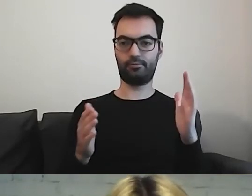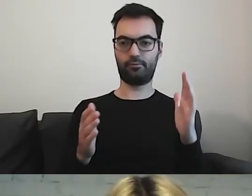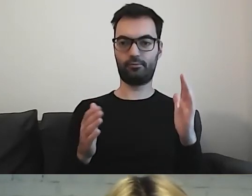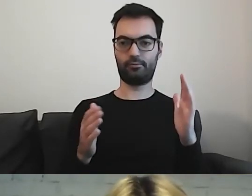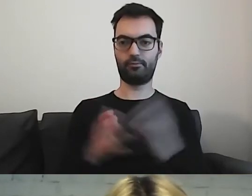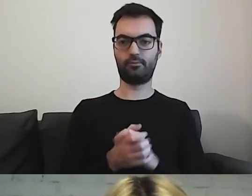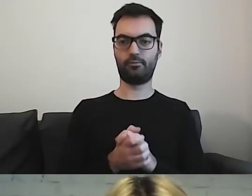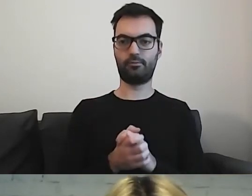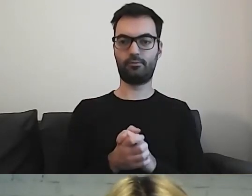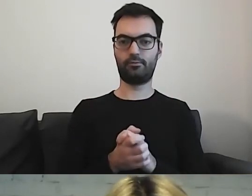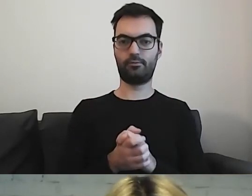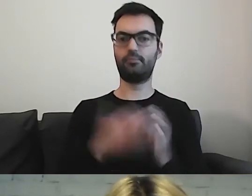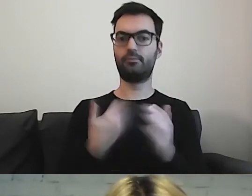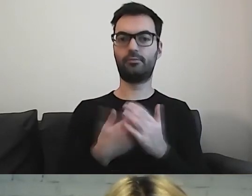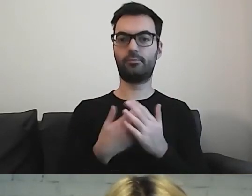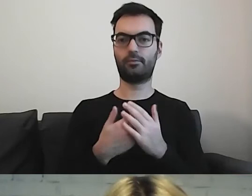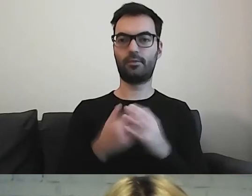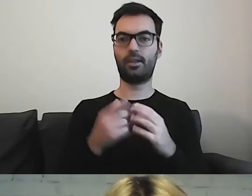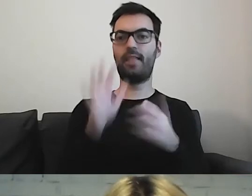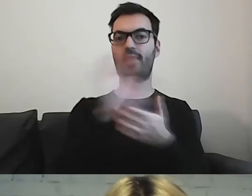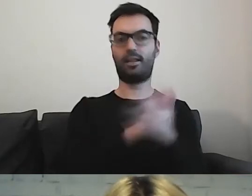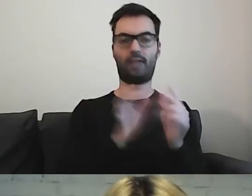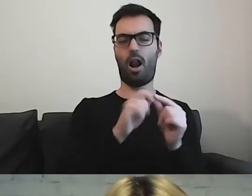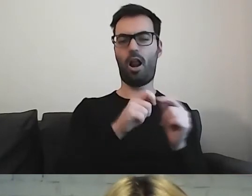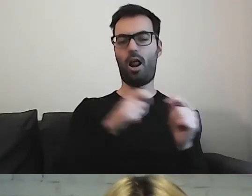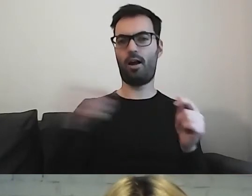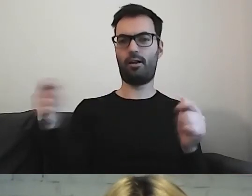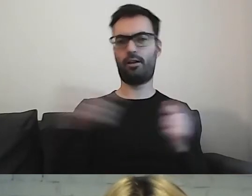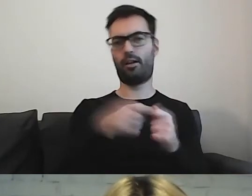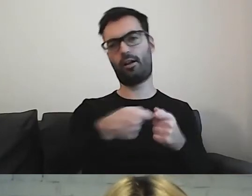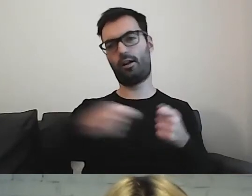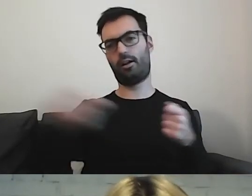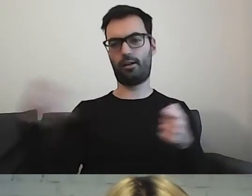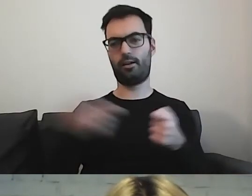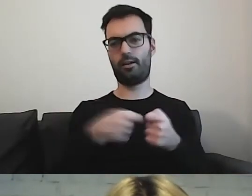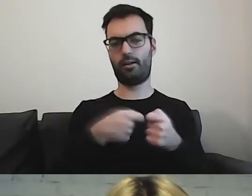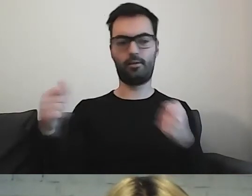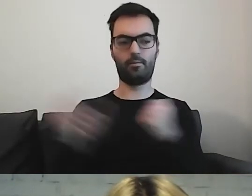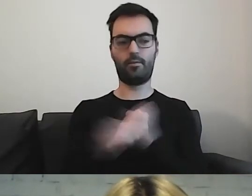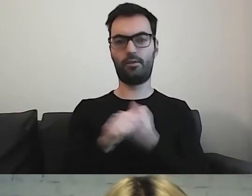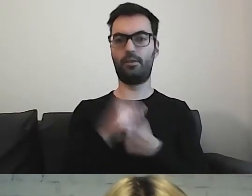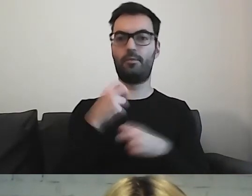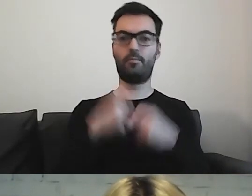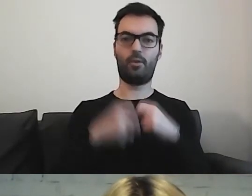Rozciąganie, justowanie naszej informacji powoduje trudności przy czytaniu.